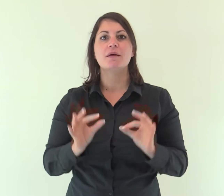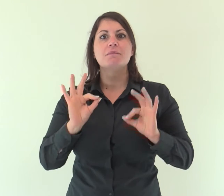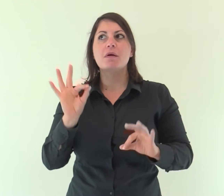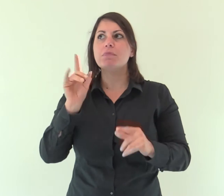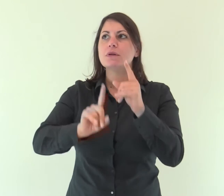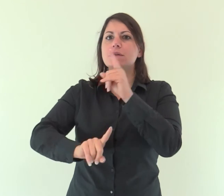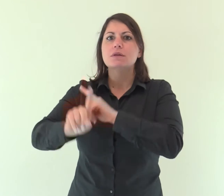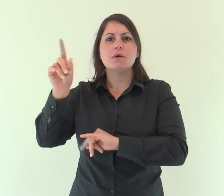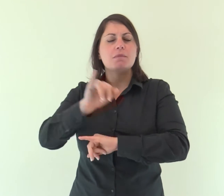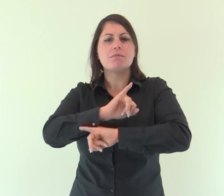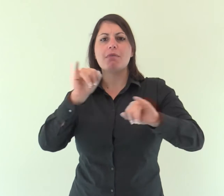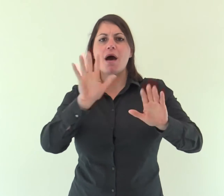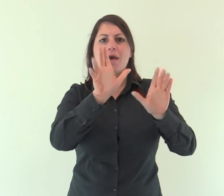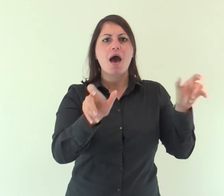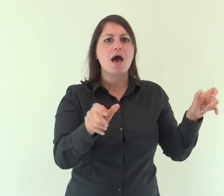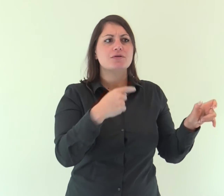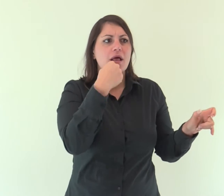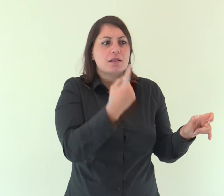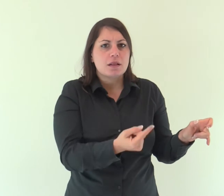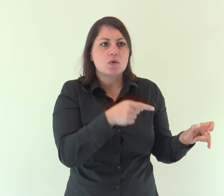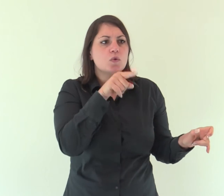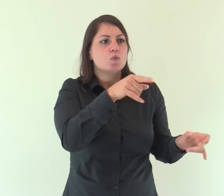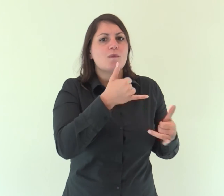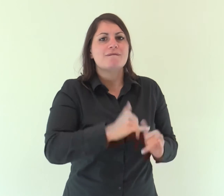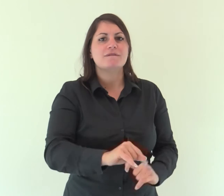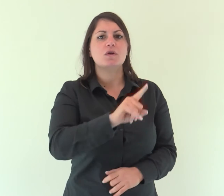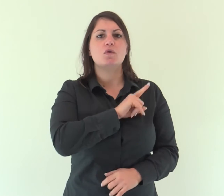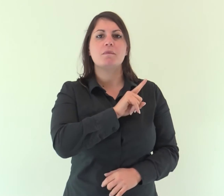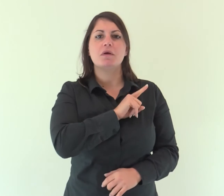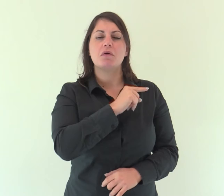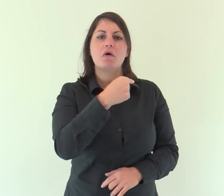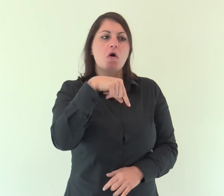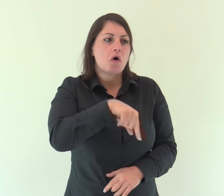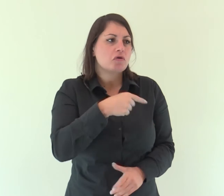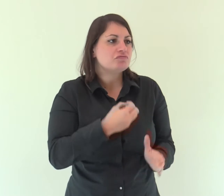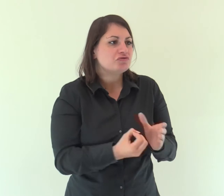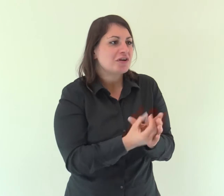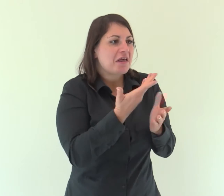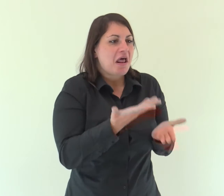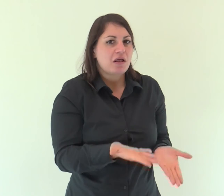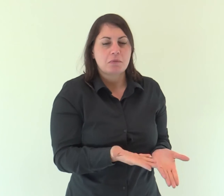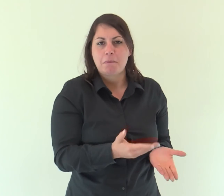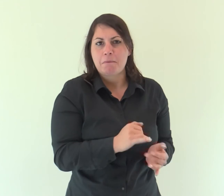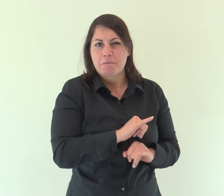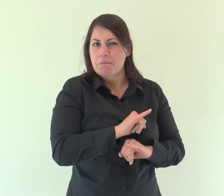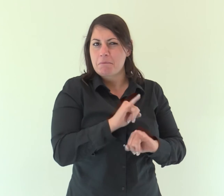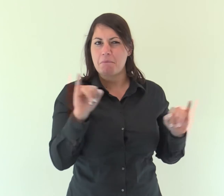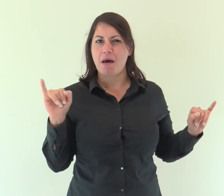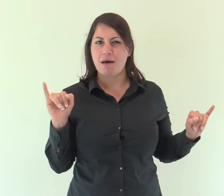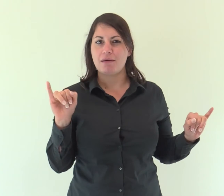Infatti, a quale degli angeli Dio ha mai detto: «Tu sei mio figlio, oggi ti ho generato»?